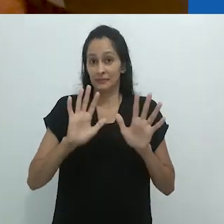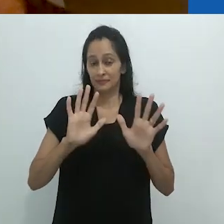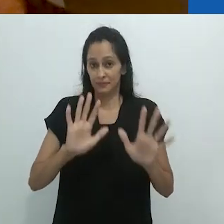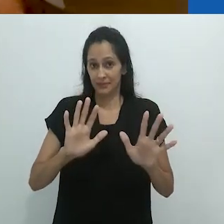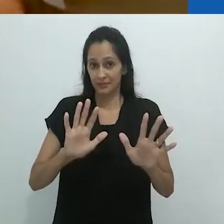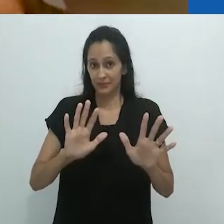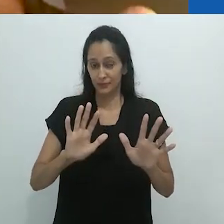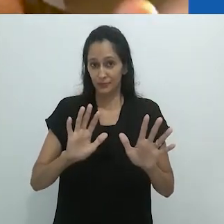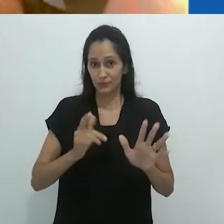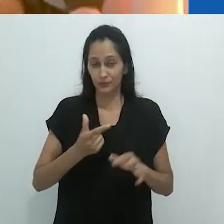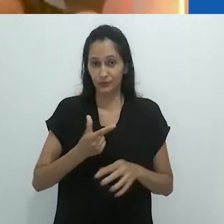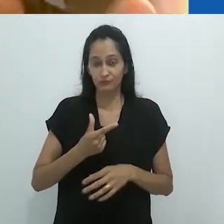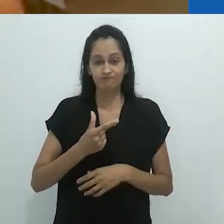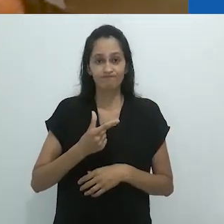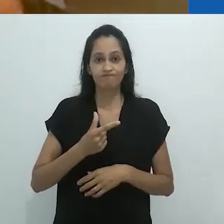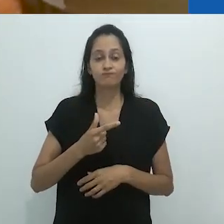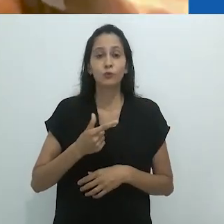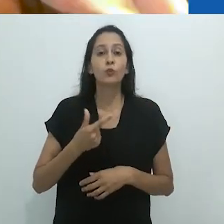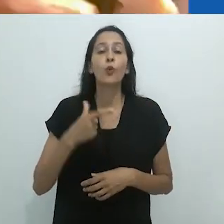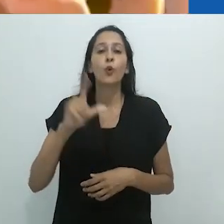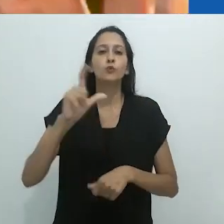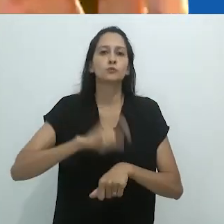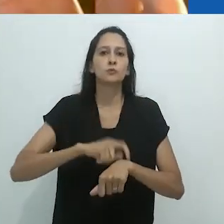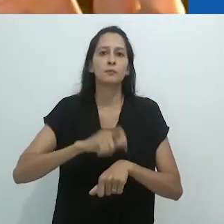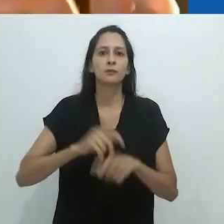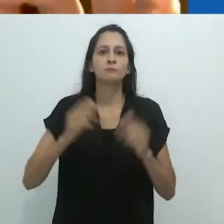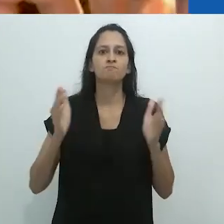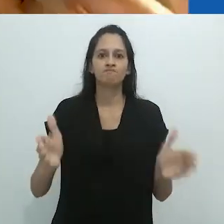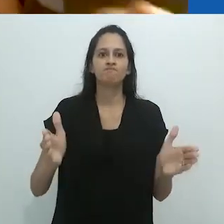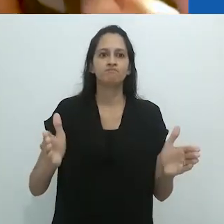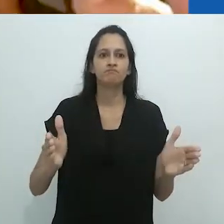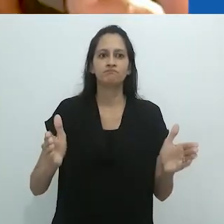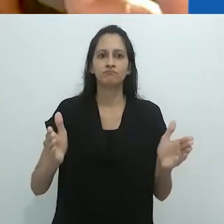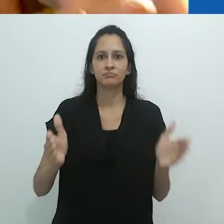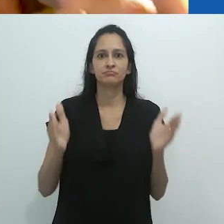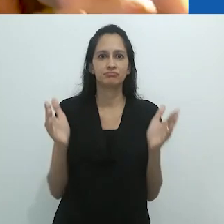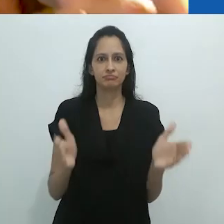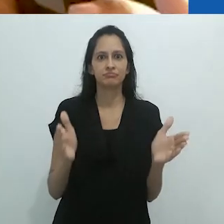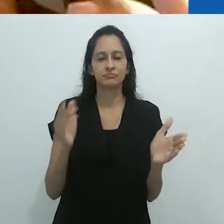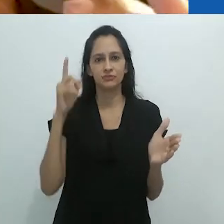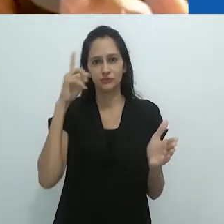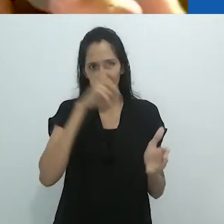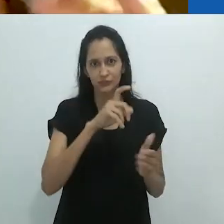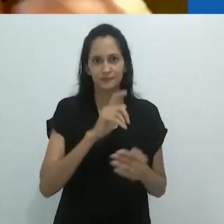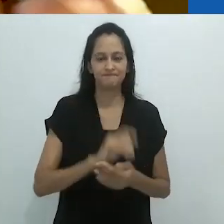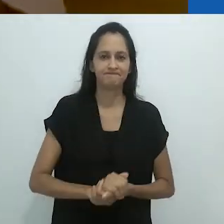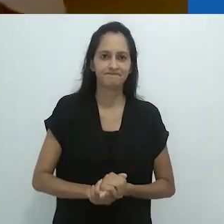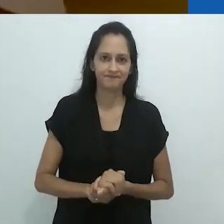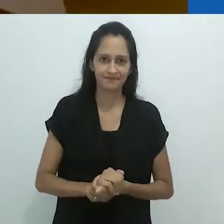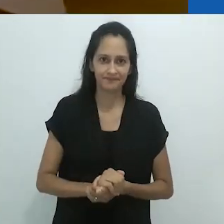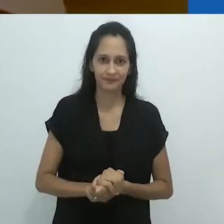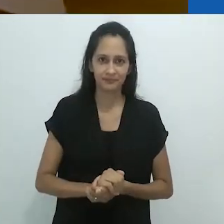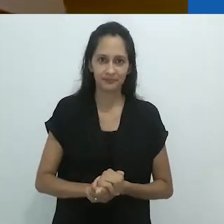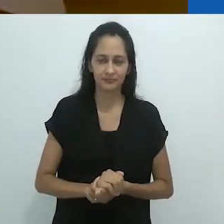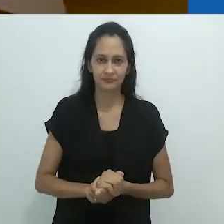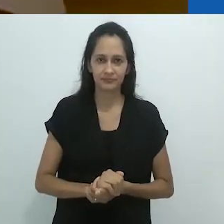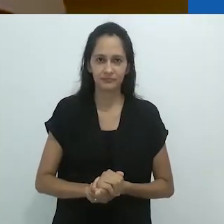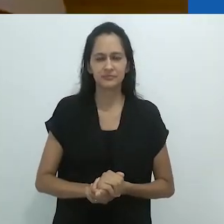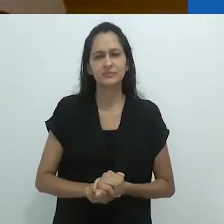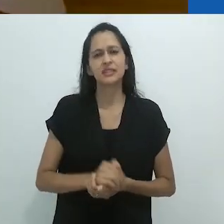só que em uma chave terrível.